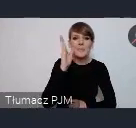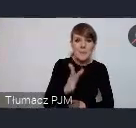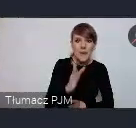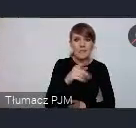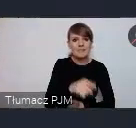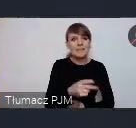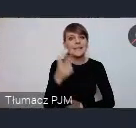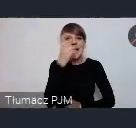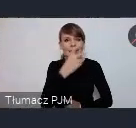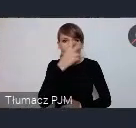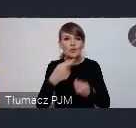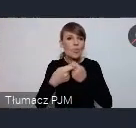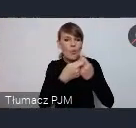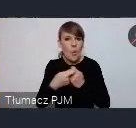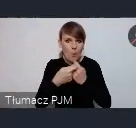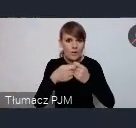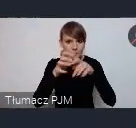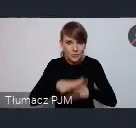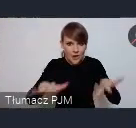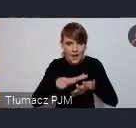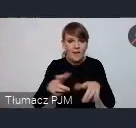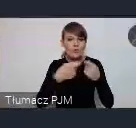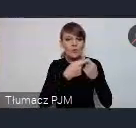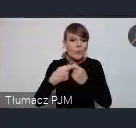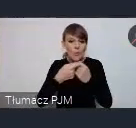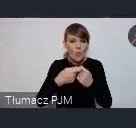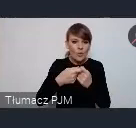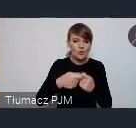tą wspólną przestrzenią tym wspólnym stoiskiem, wspólnym miejscem spotkań,